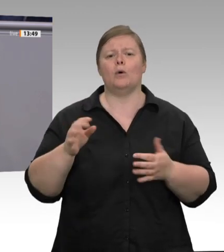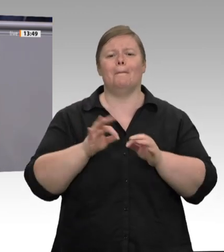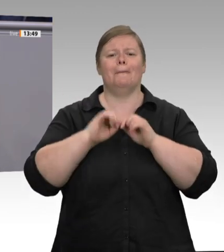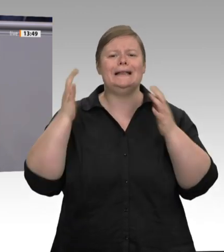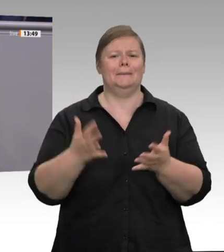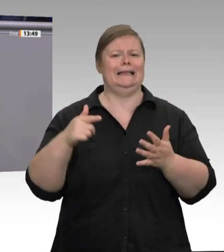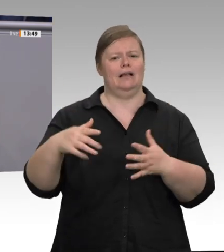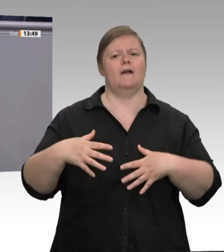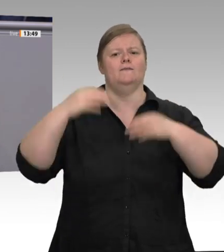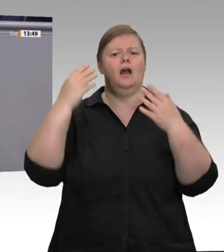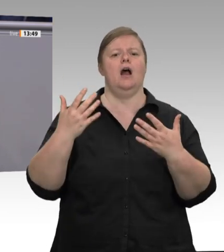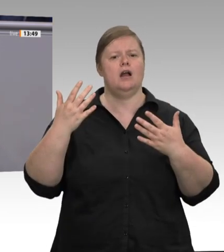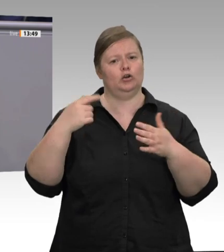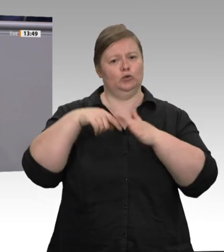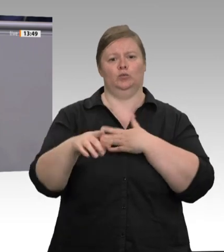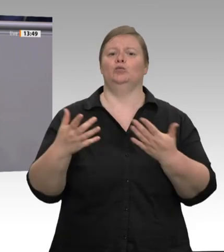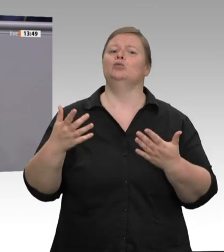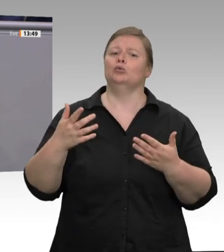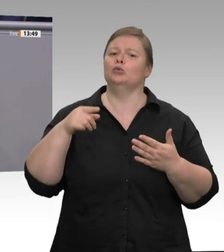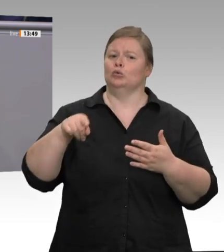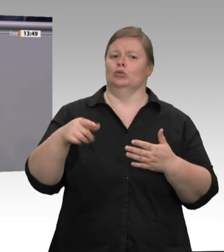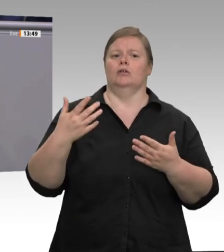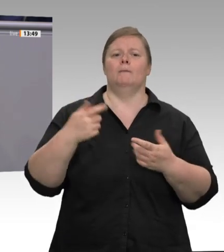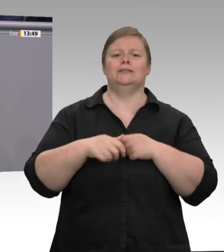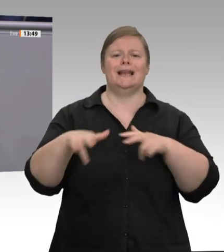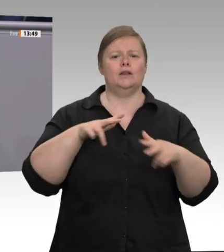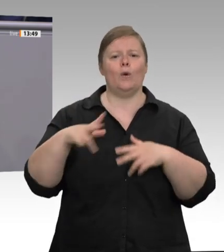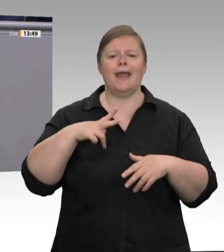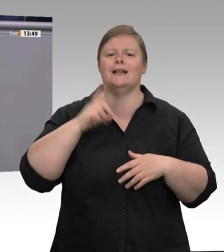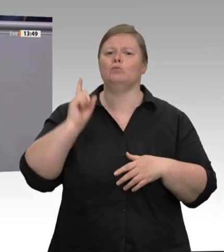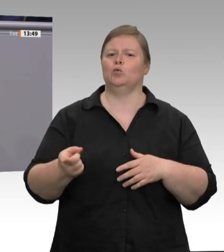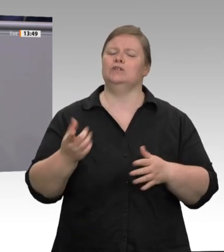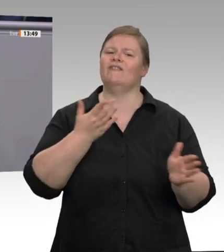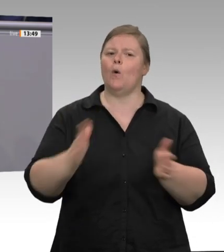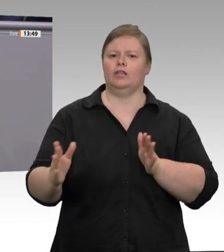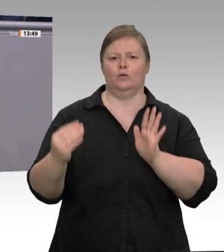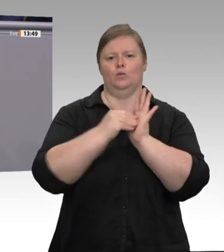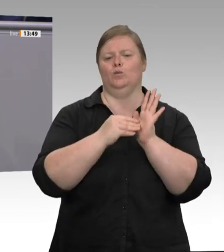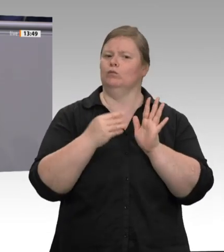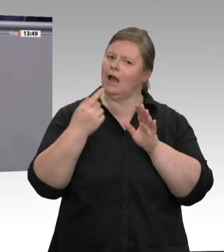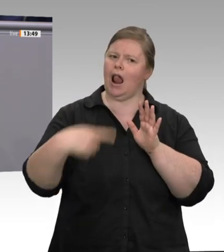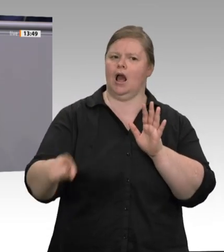Empfehlungen aus dem Arbeitsministerium heraus. Ende April hatten wir bereits die